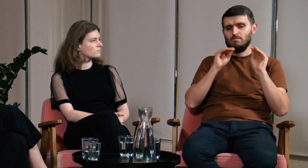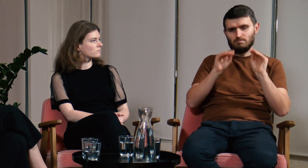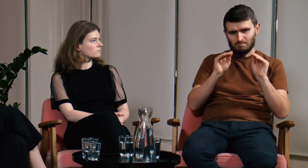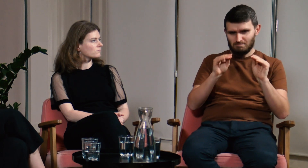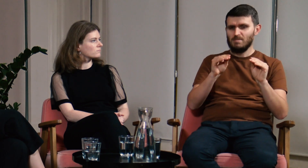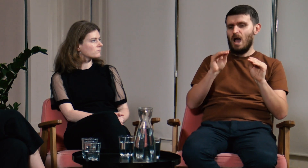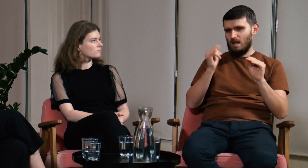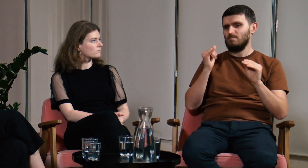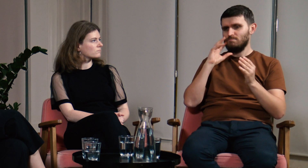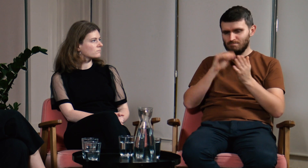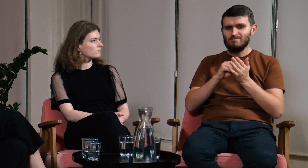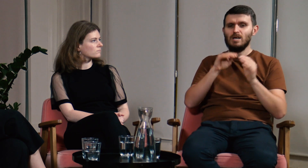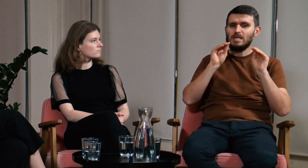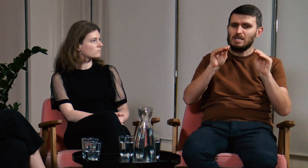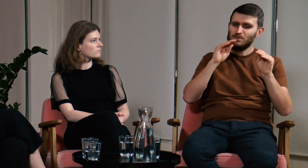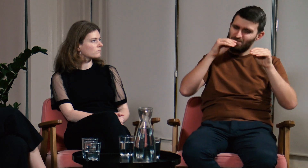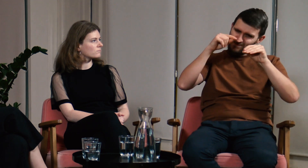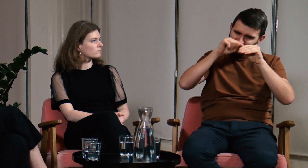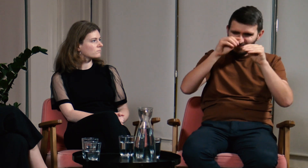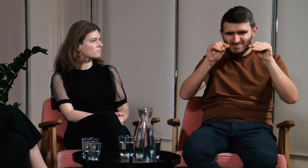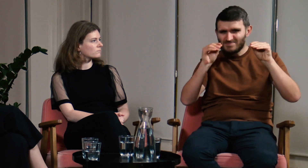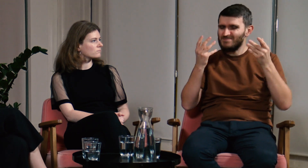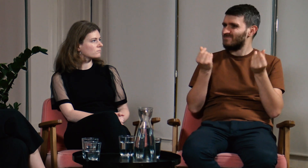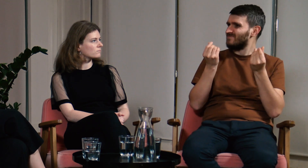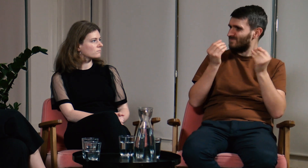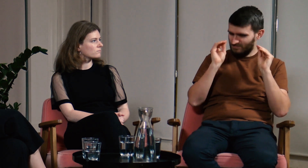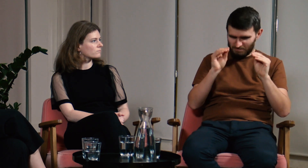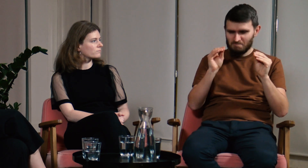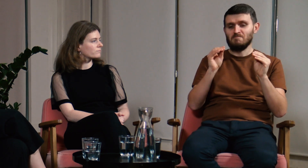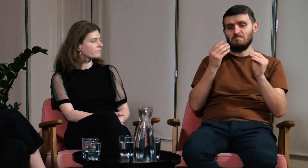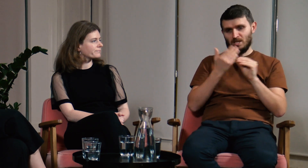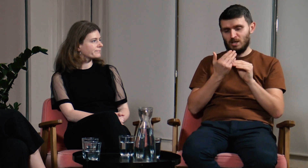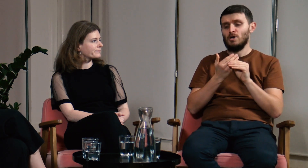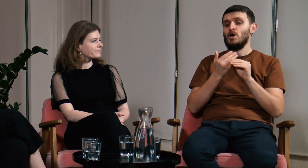Uczyłem innych, ale powtórzę, że ciągle miałem wrażenie, że czegoś mi brakuje.